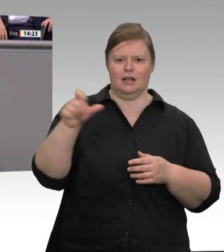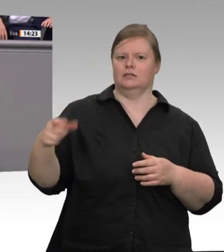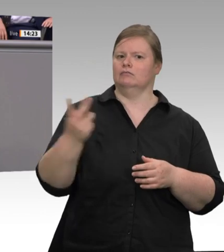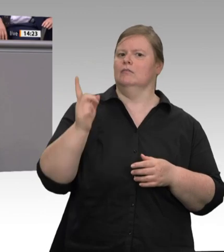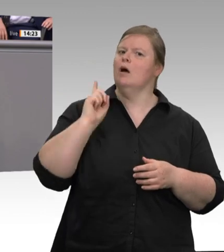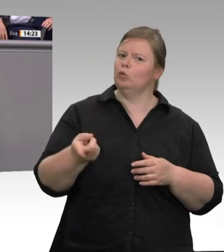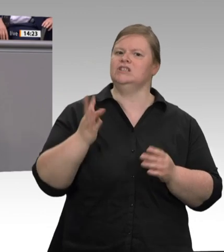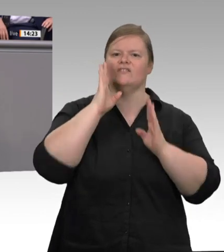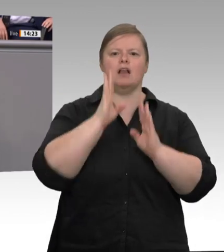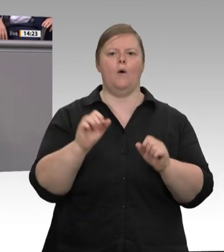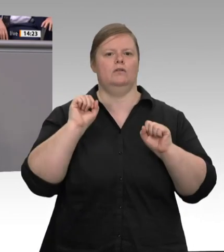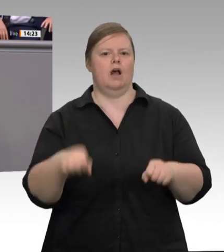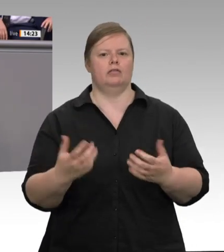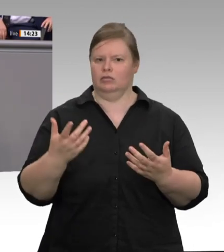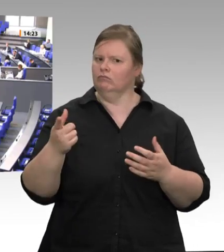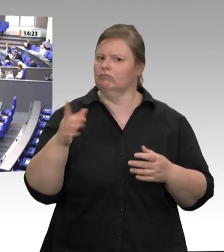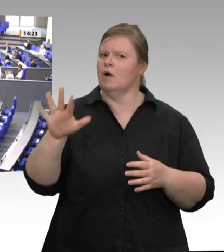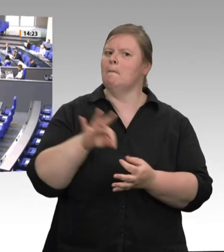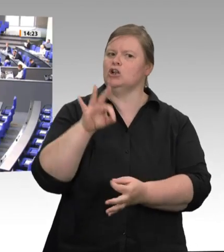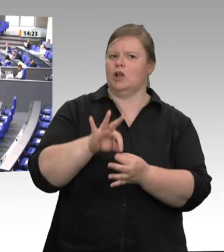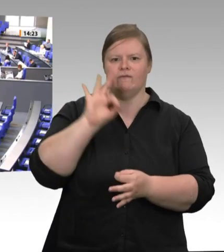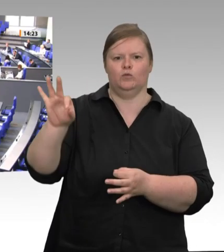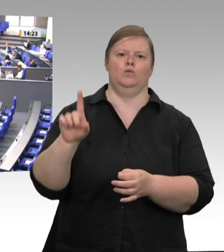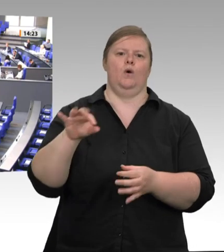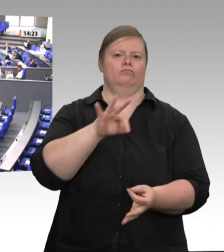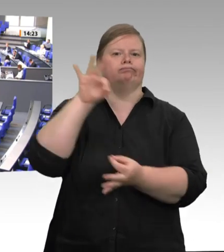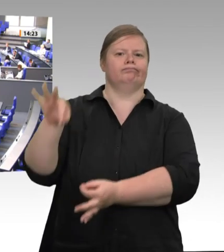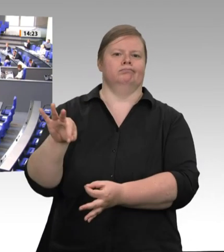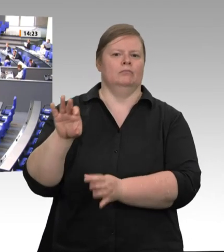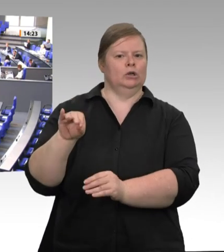geschlossen werden. Darauf haben betroffene Arbeitnehmer einen Anspruch, genau wie anständige